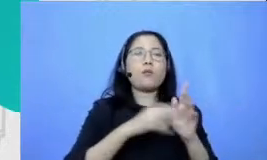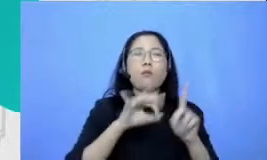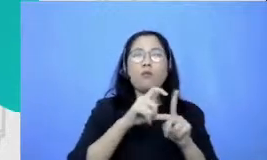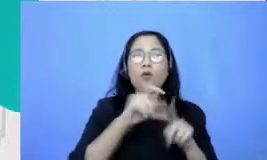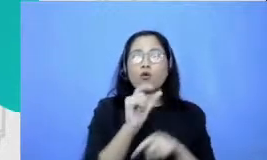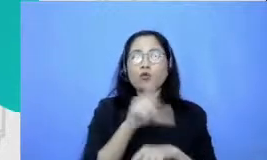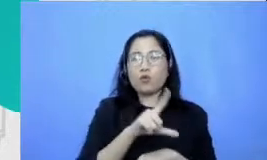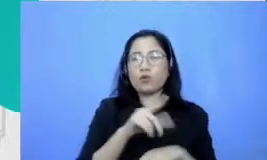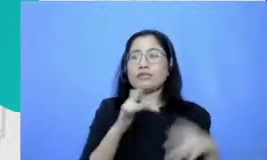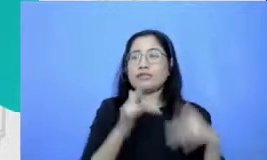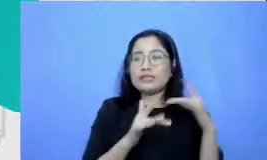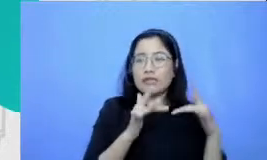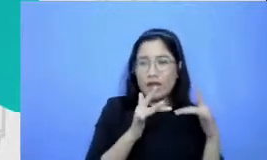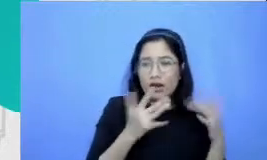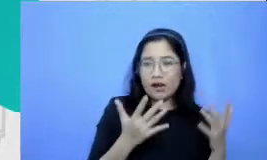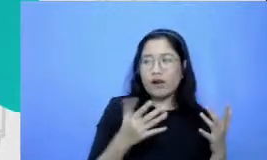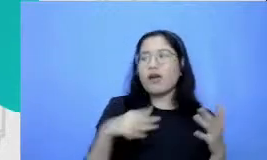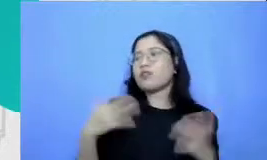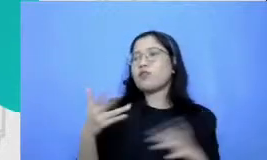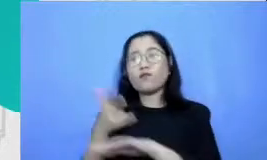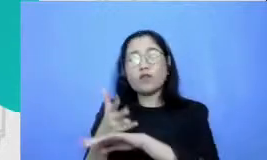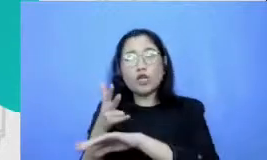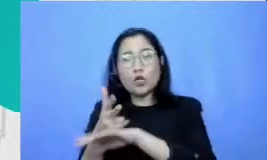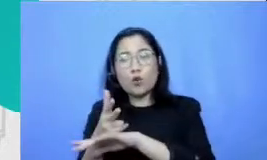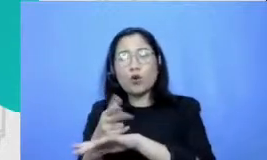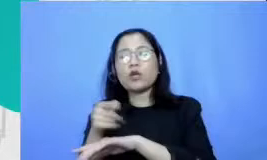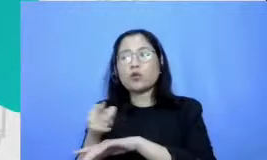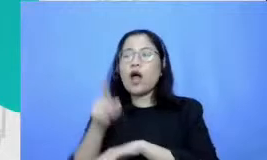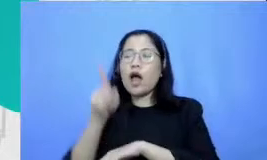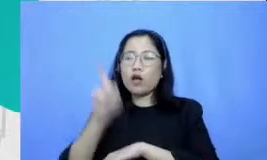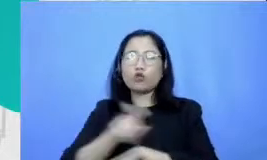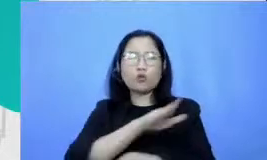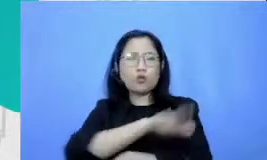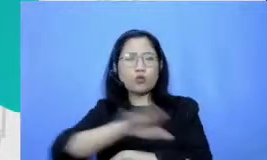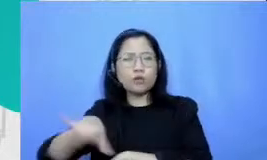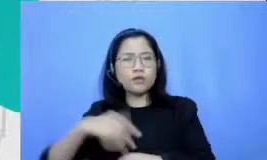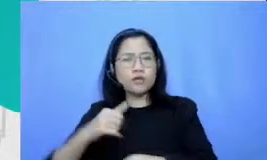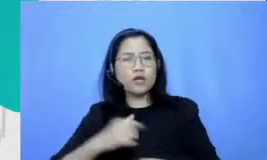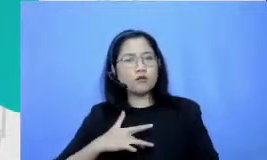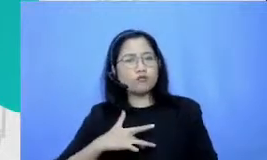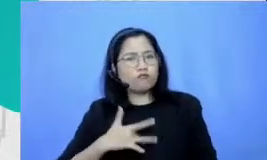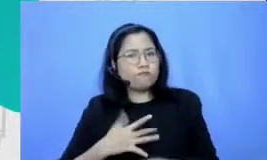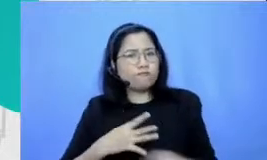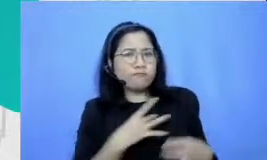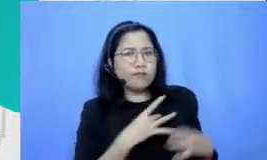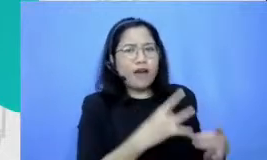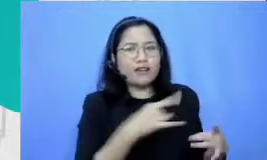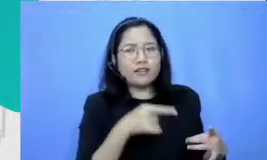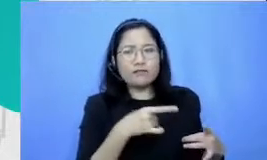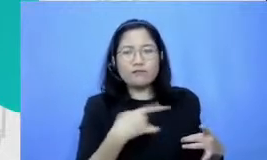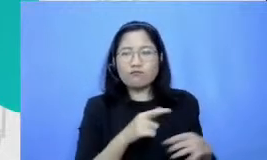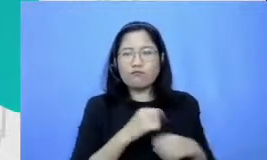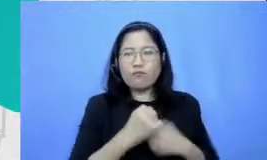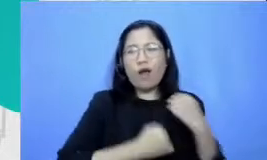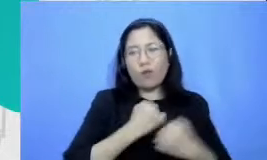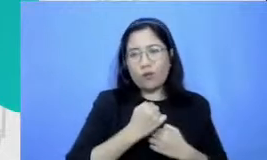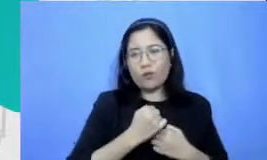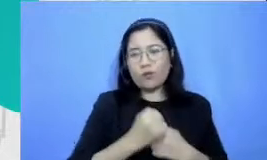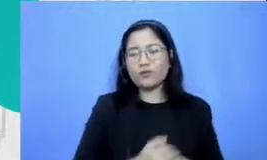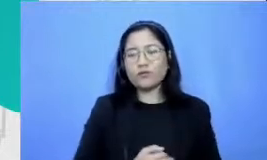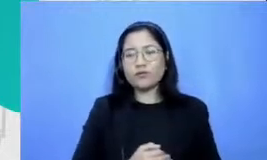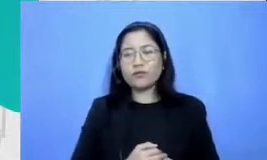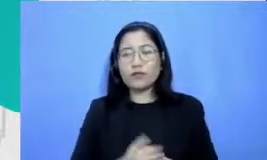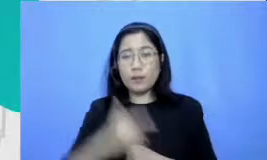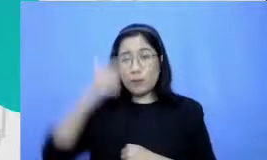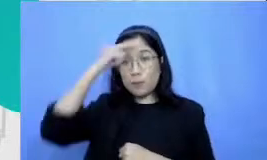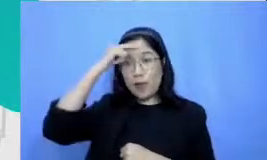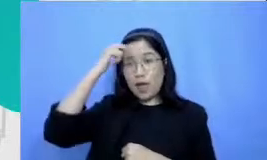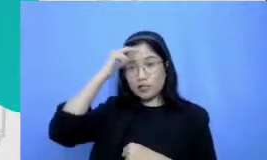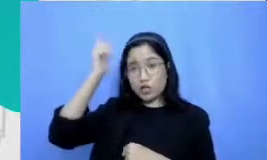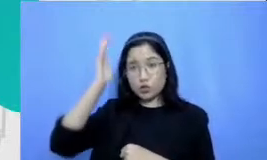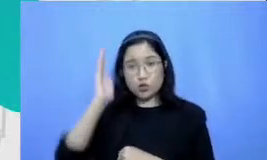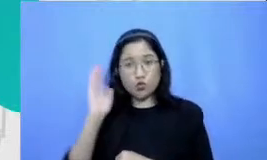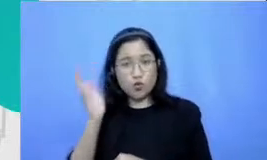memerlukan rangsang murid untuk bisa melakukan ini ke Lauren setelah belajar kita ingin murid